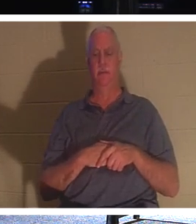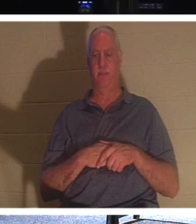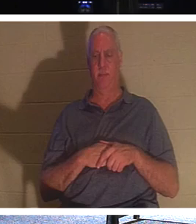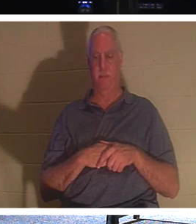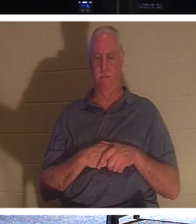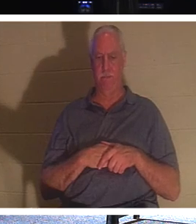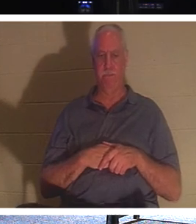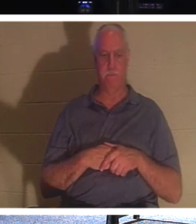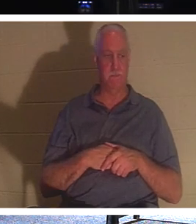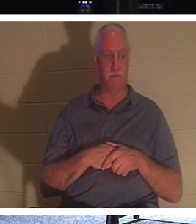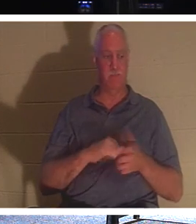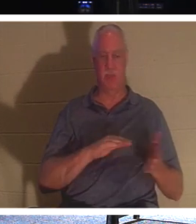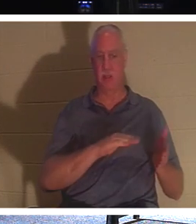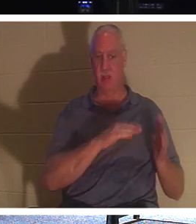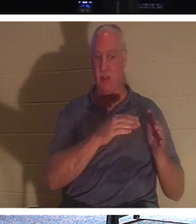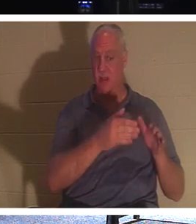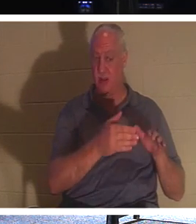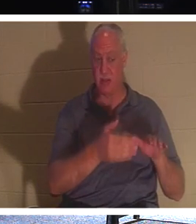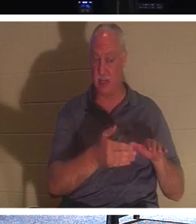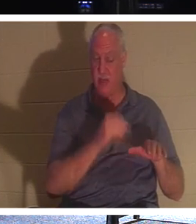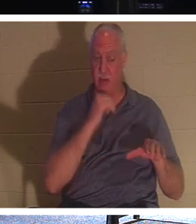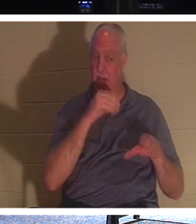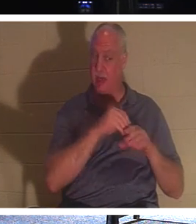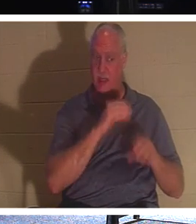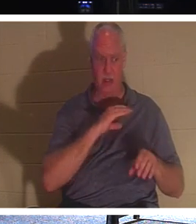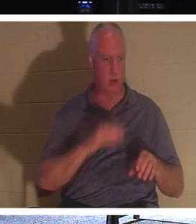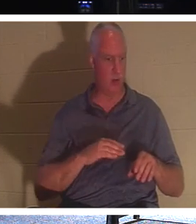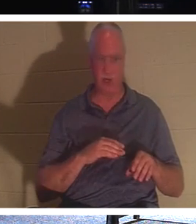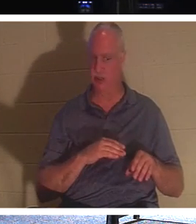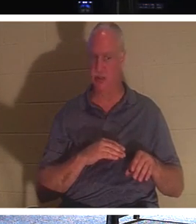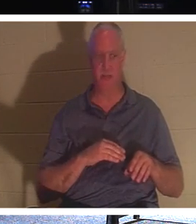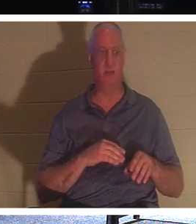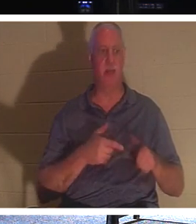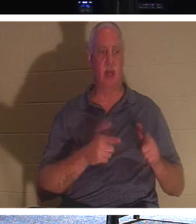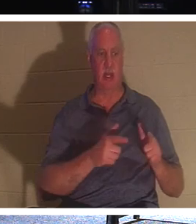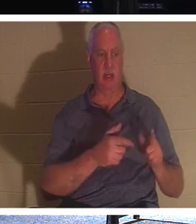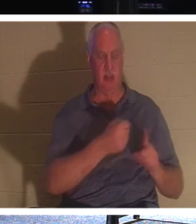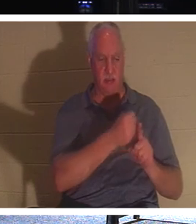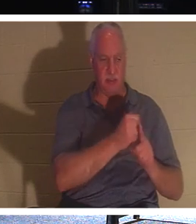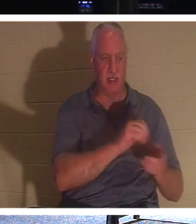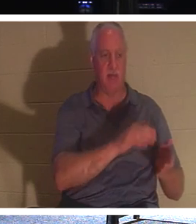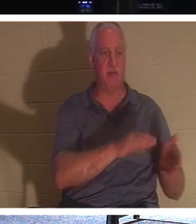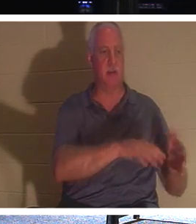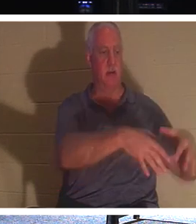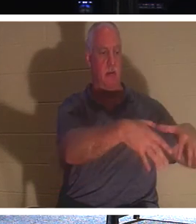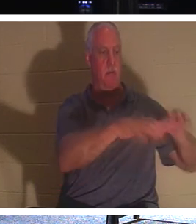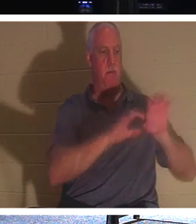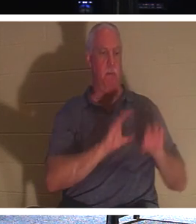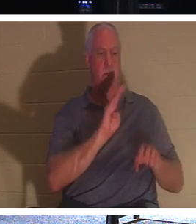die noch nicht in Christus sind, lass sie die Toten begraben, aber du, du lebst in Christus. Er sagt: Lasst uns